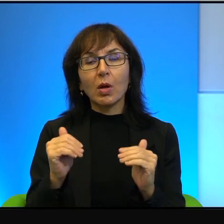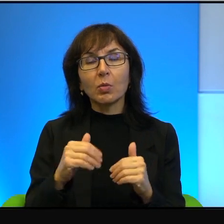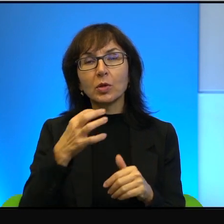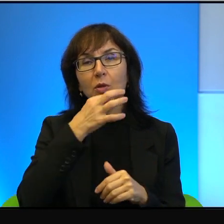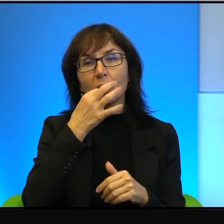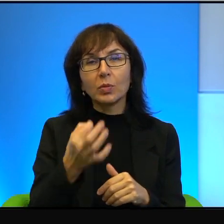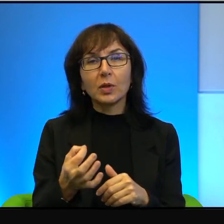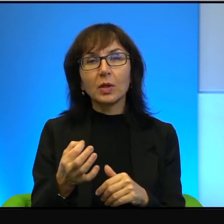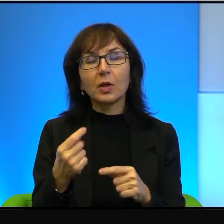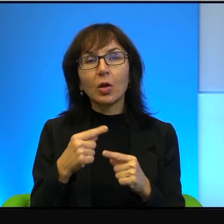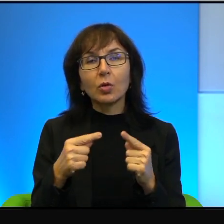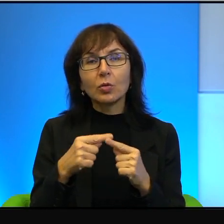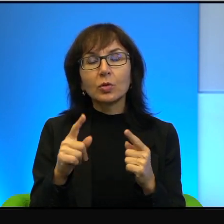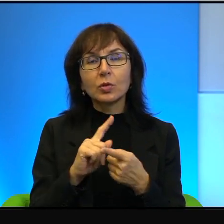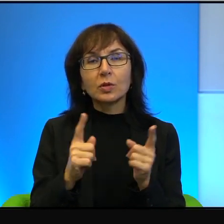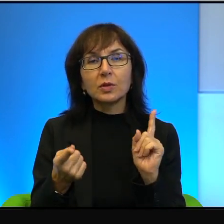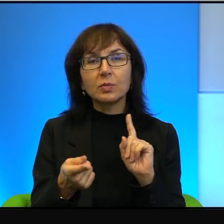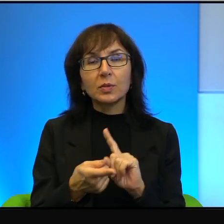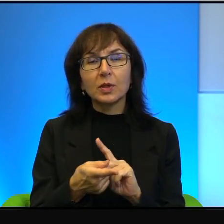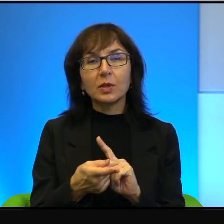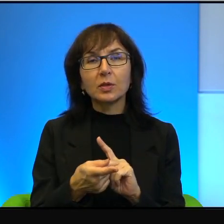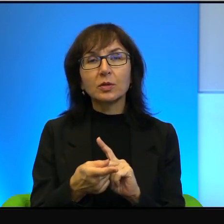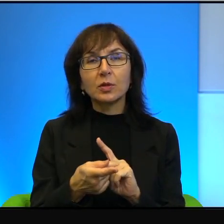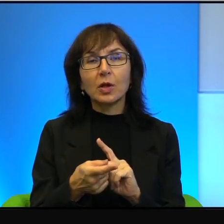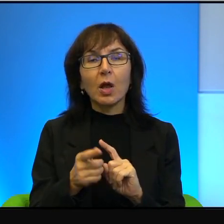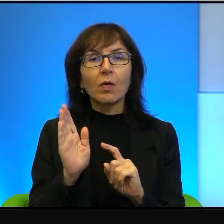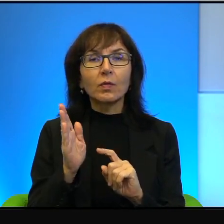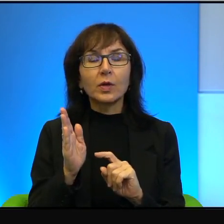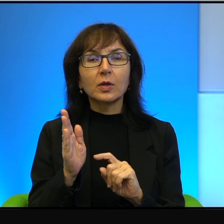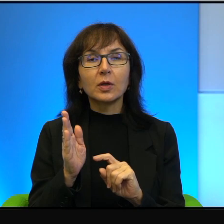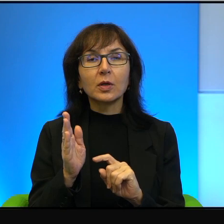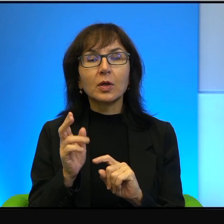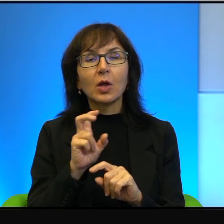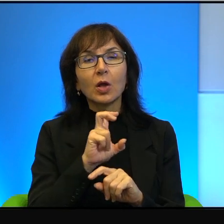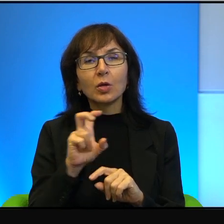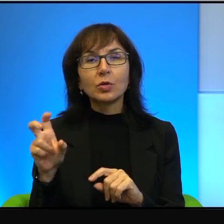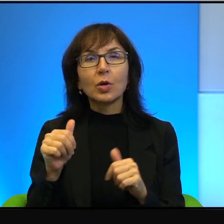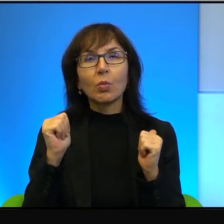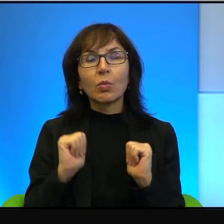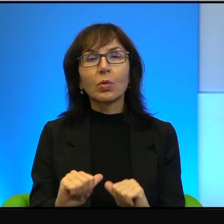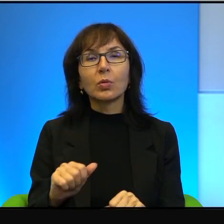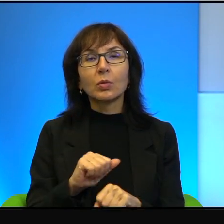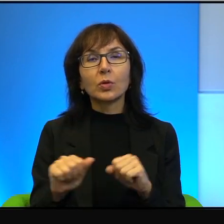lekko zmodyfikować i ono wtedy brzmi tak: Czy pokój jest możliwy, pyta Pani.